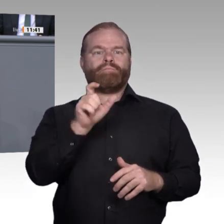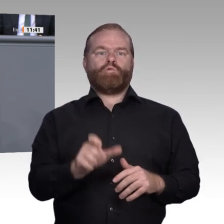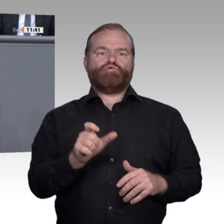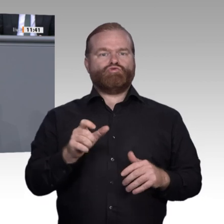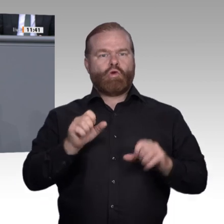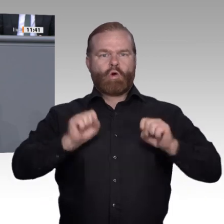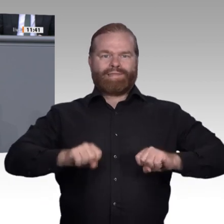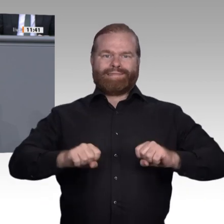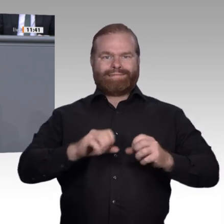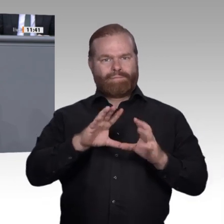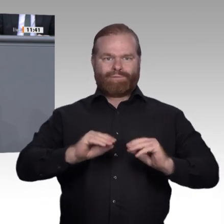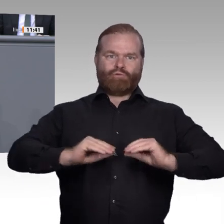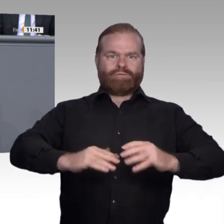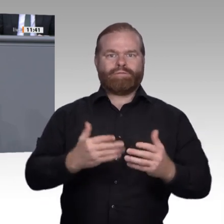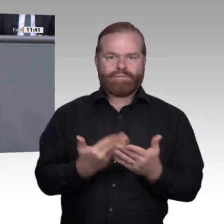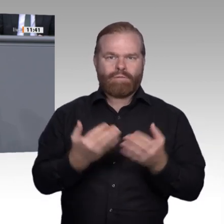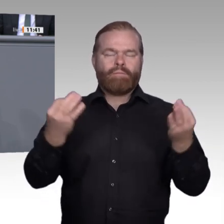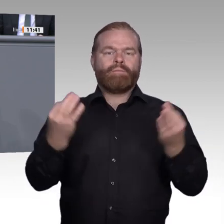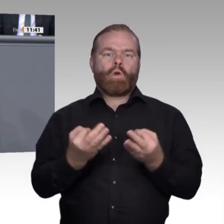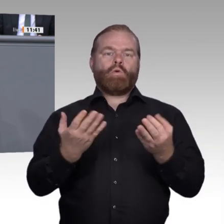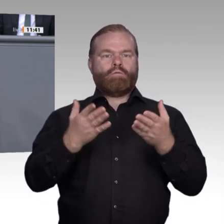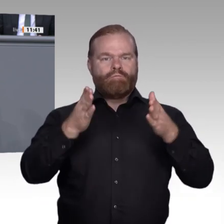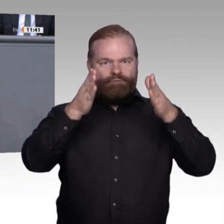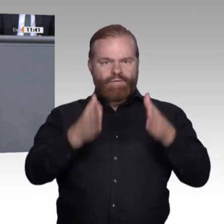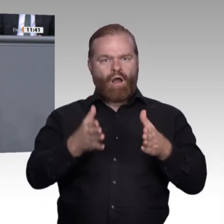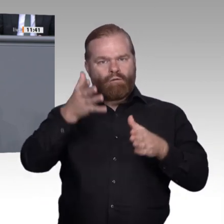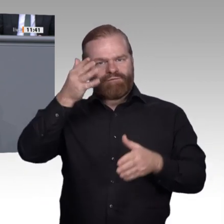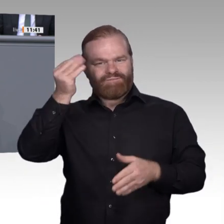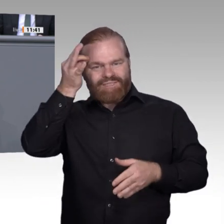wie in der virtuellen Welt muss die berufliche Bildung innoviert werden. Auch in der beruflichen